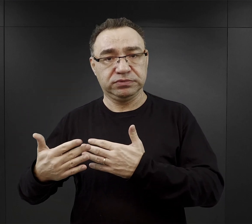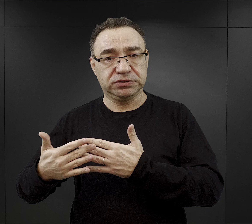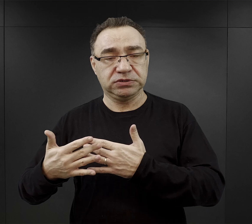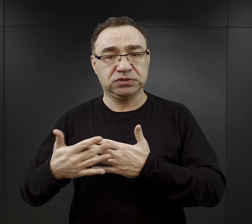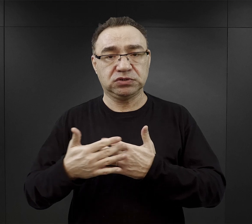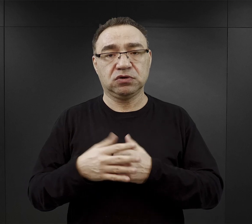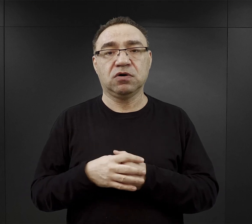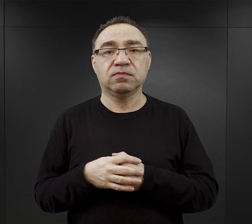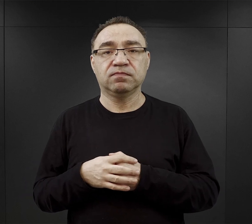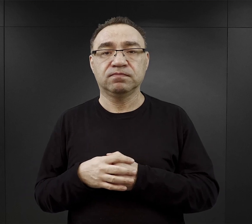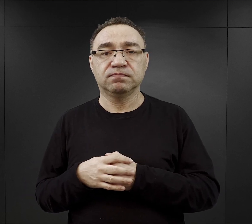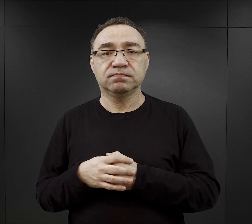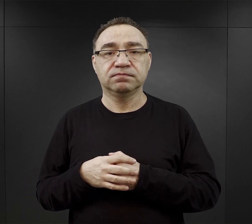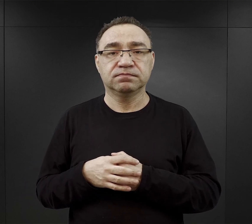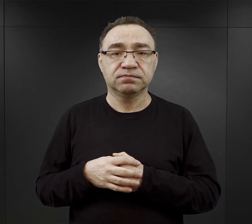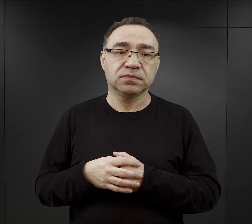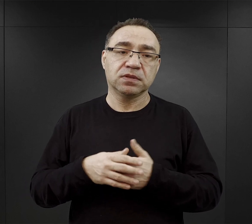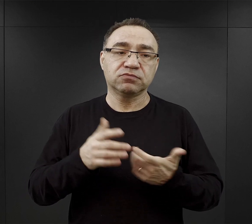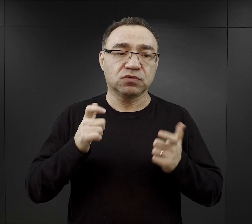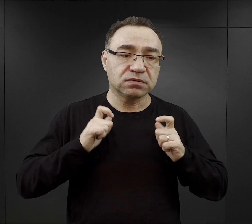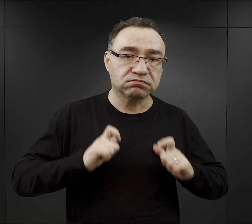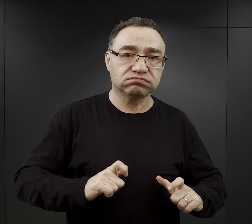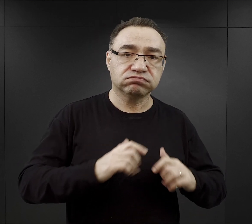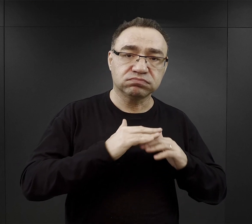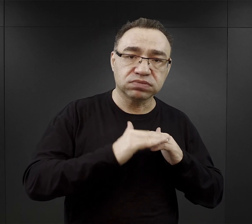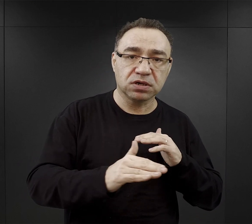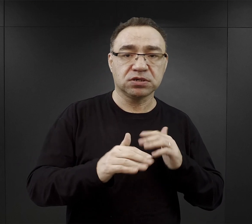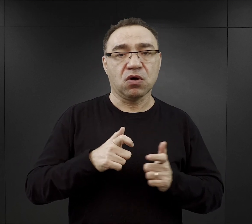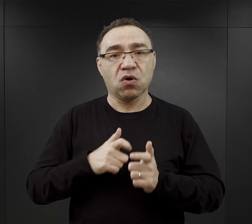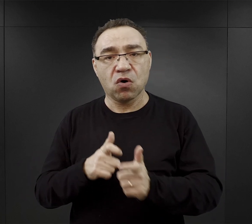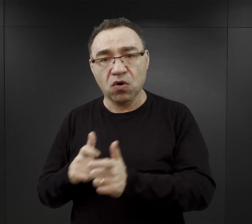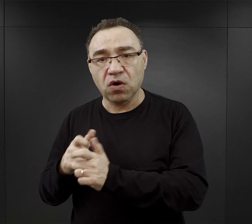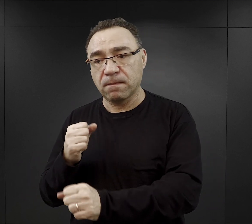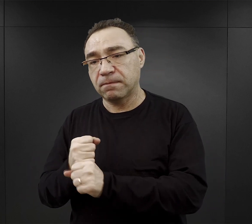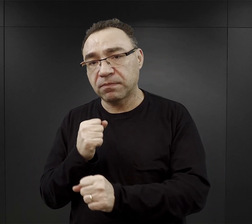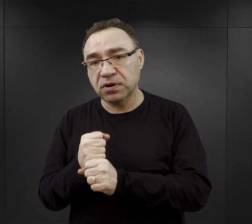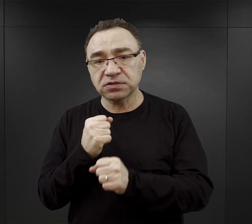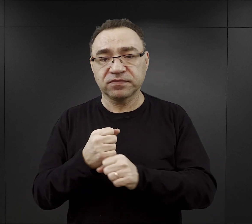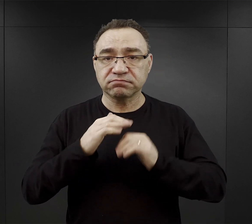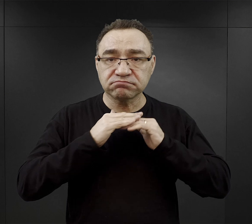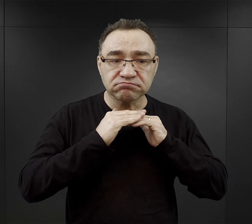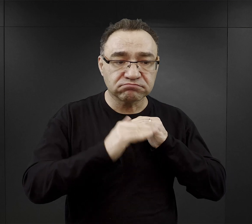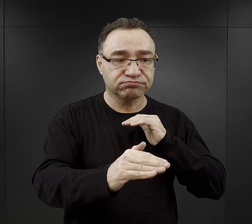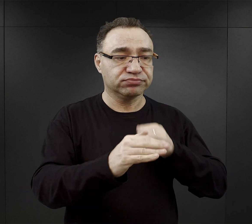Były to podobozy rolne i hodowlane, gdzie więźniowie pracowali albo na roli przy uprawie roli